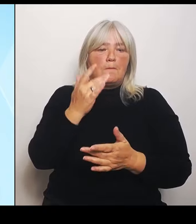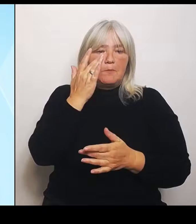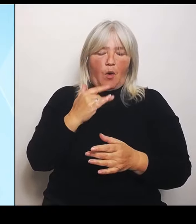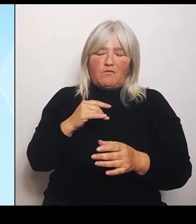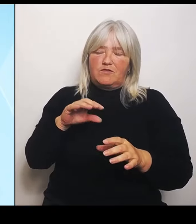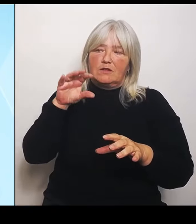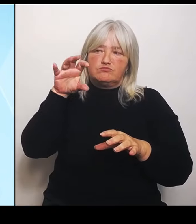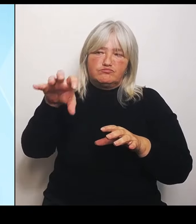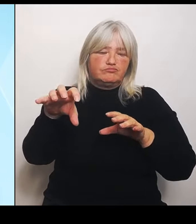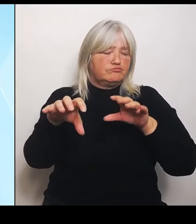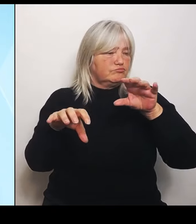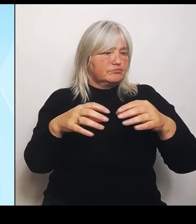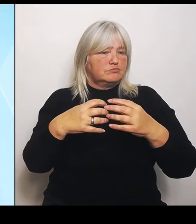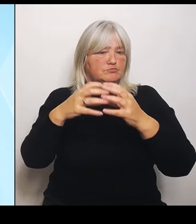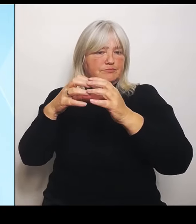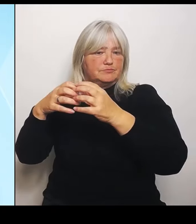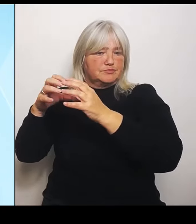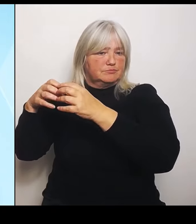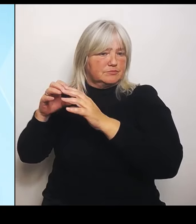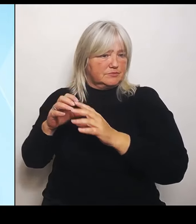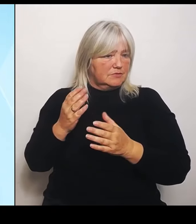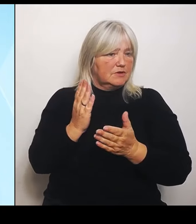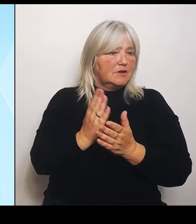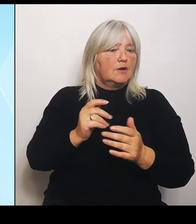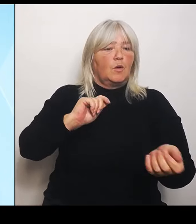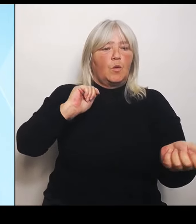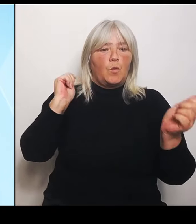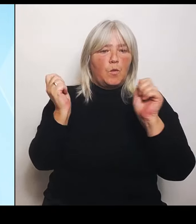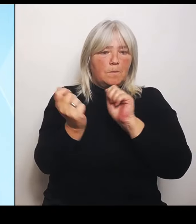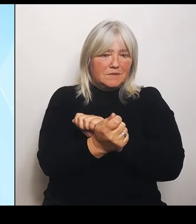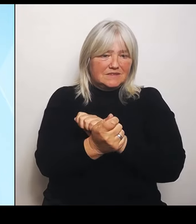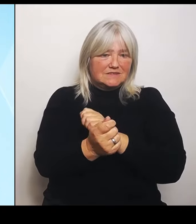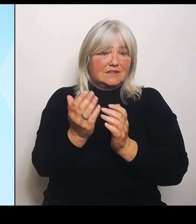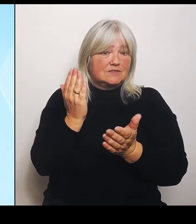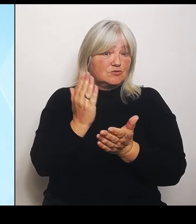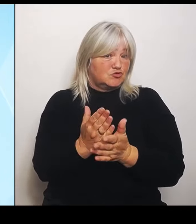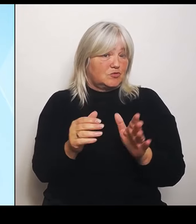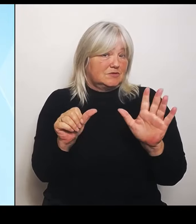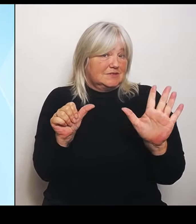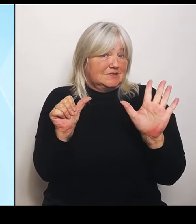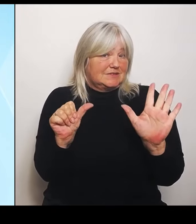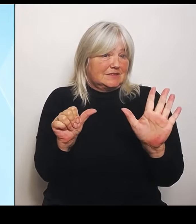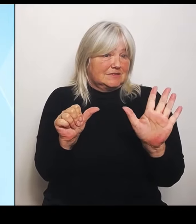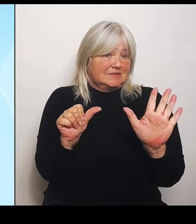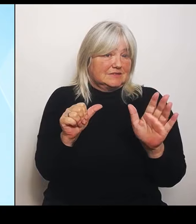sechs solche Schulen. Das ist sehr erfreulich. Das bezieht sich natürlich auf die Regierungsbezirke im Grenzbereich zu